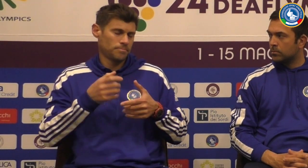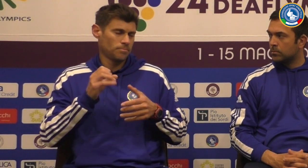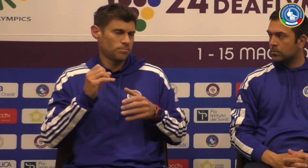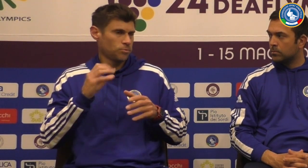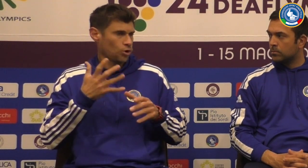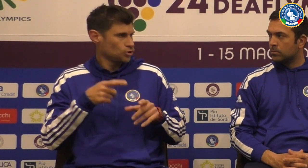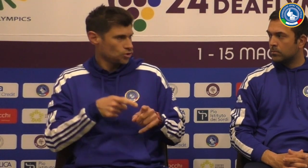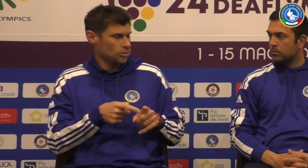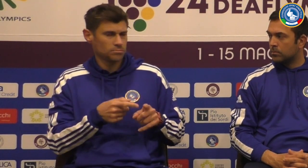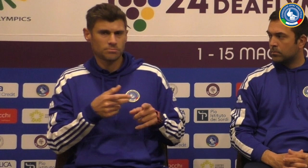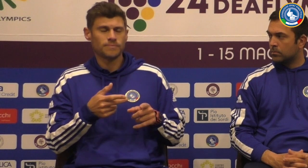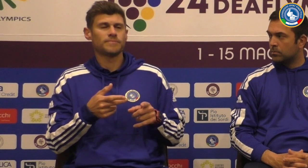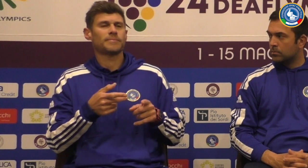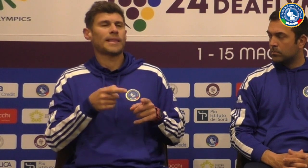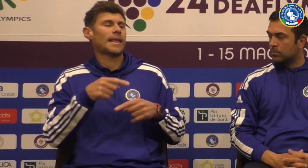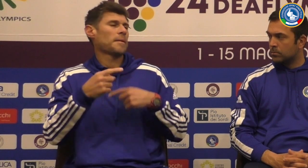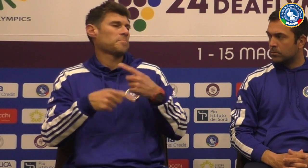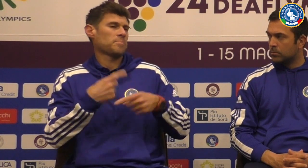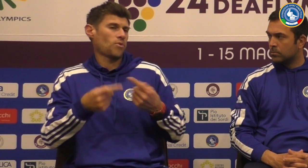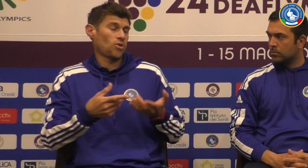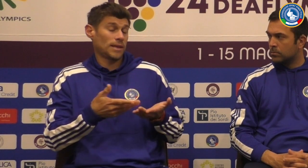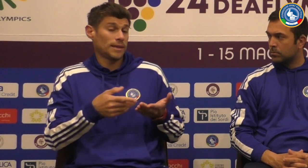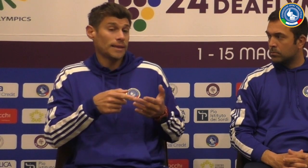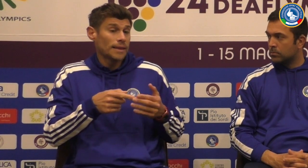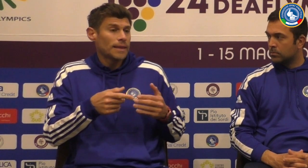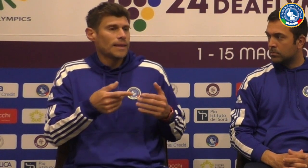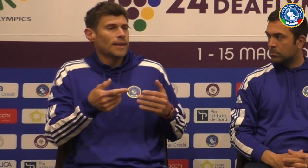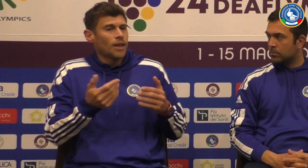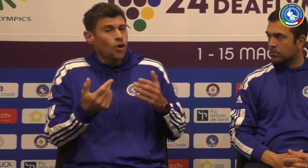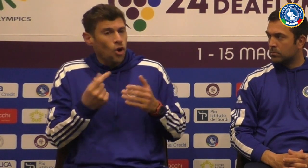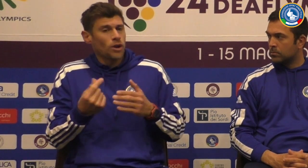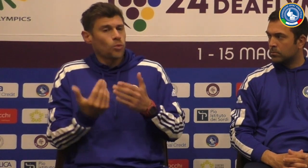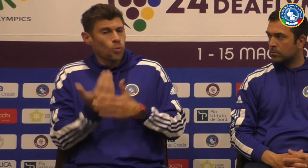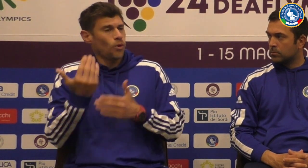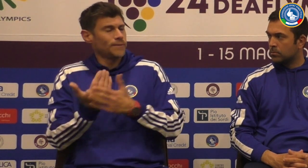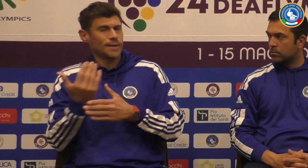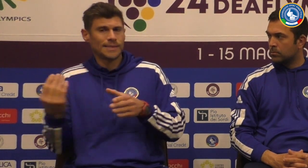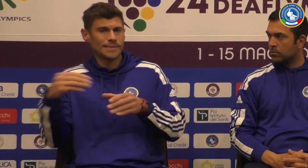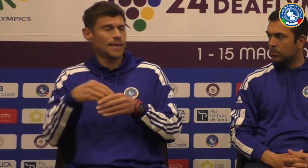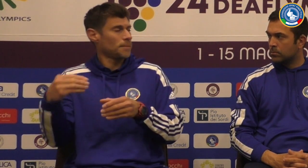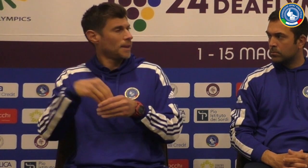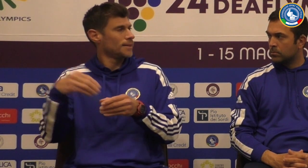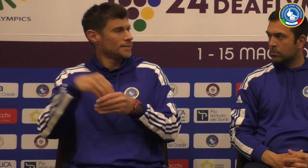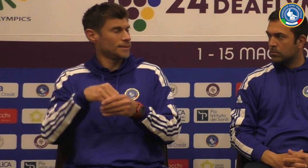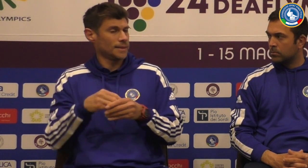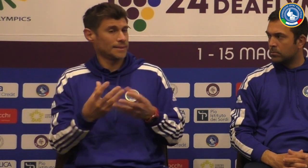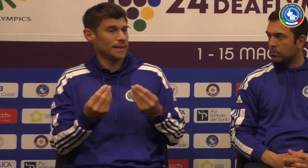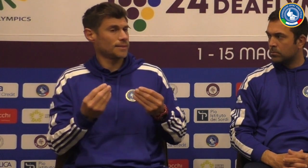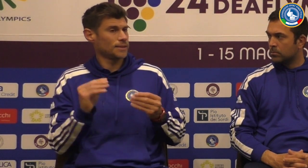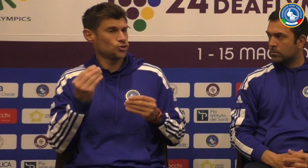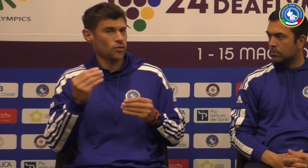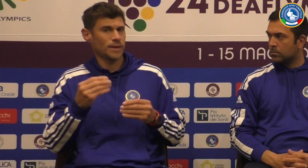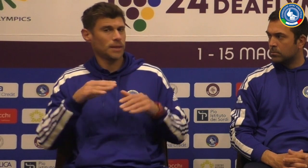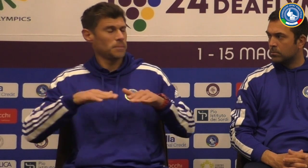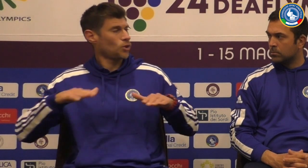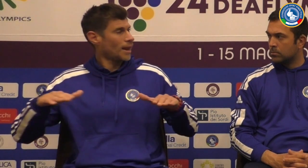16 anni siamo arrivati Al podio e con una medaglia di bronzo e poi con dei nuovi inserimenti